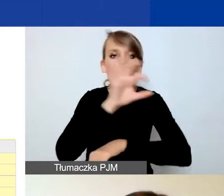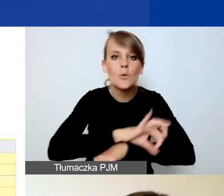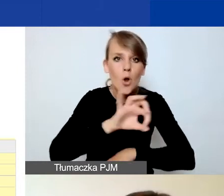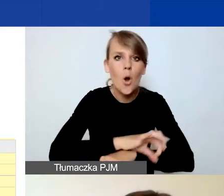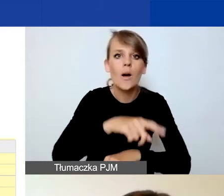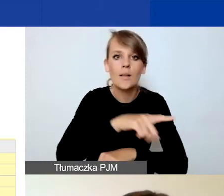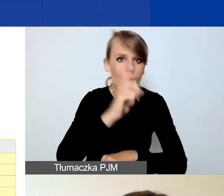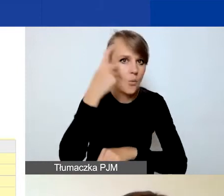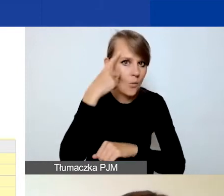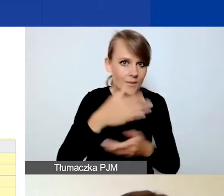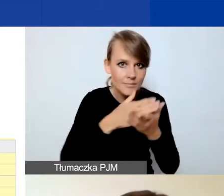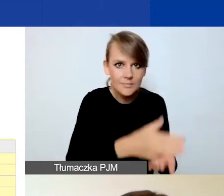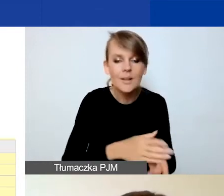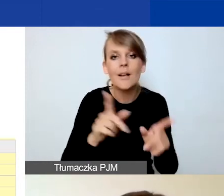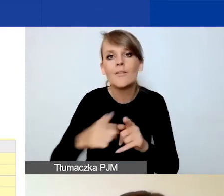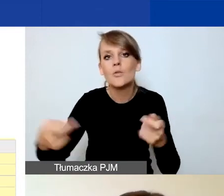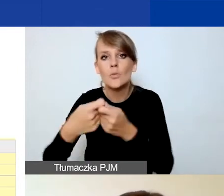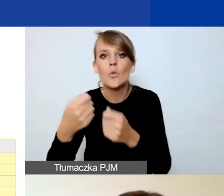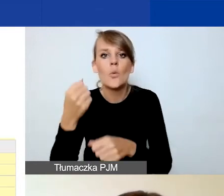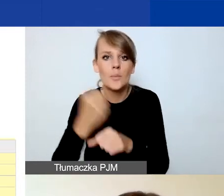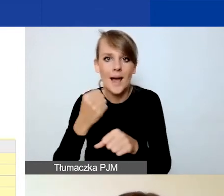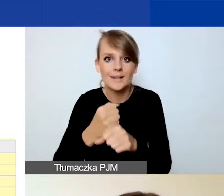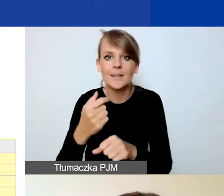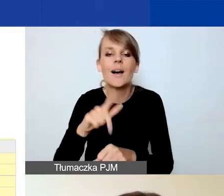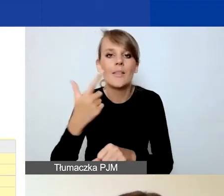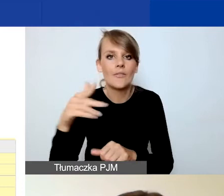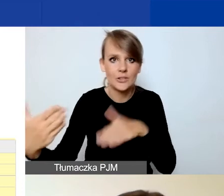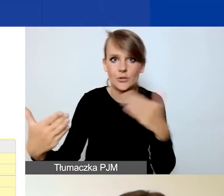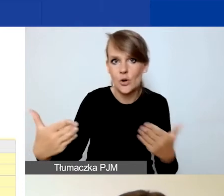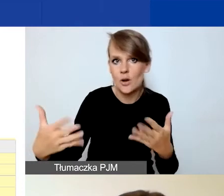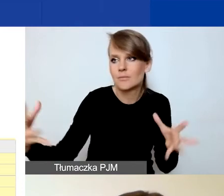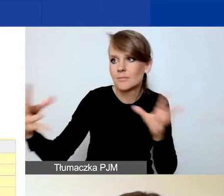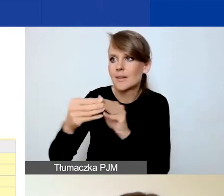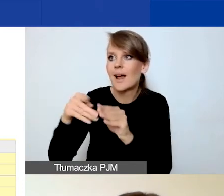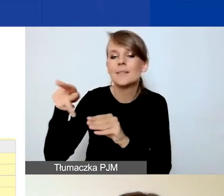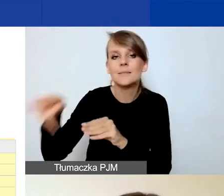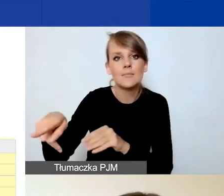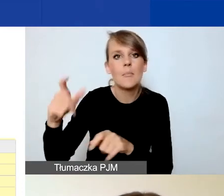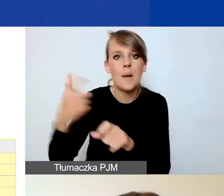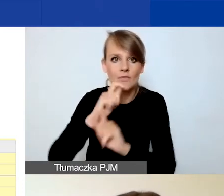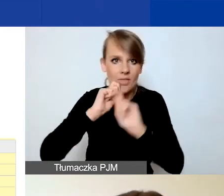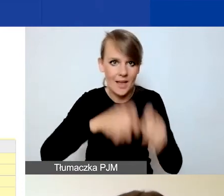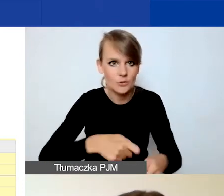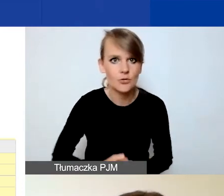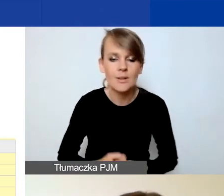oraz na współpracę dwustronną z podmiotami z Państw-Darczyńców. Jeżeli nie macie partnerów,